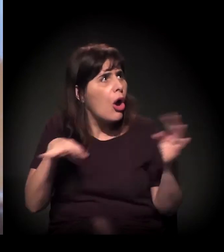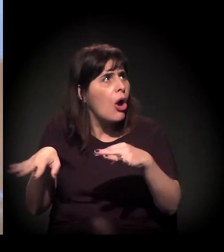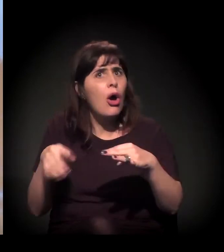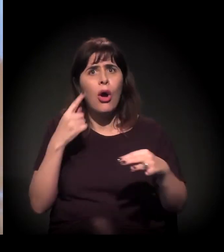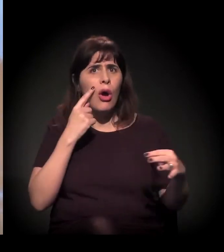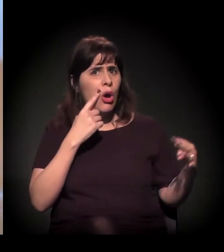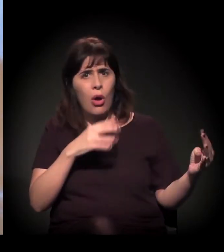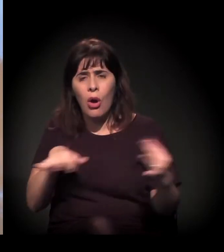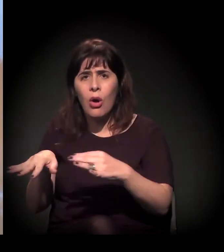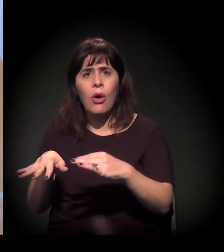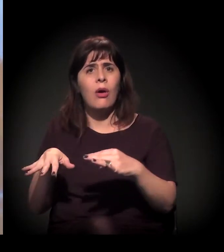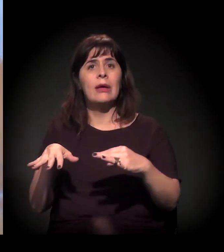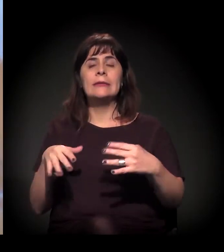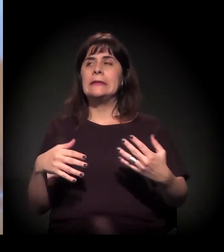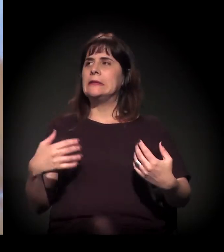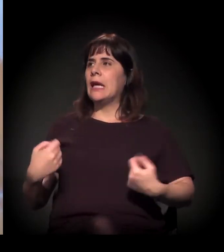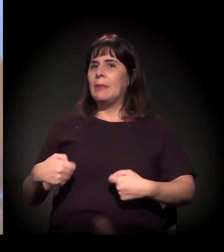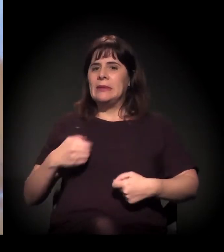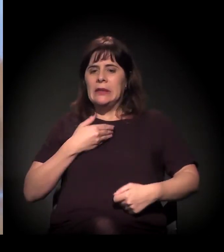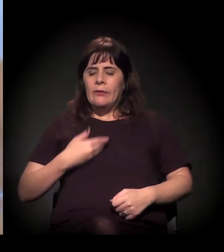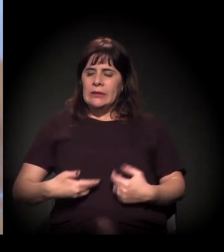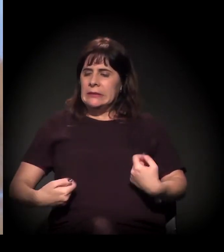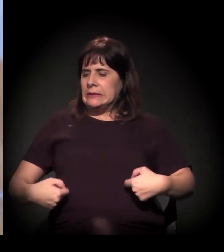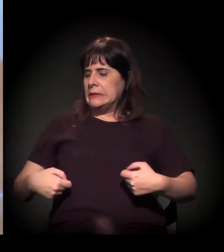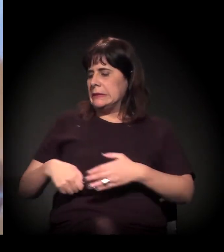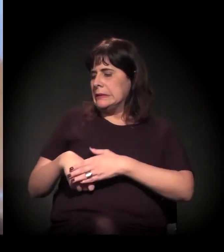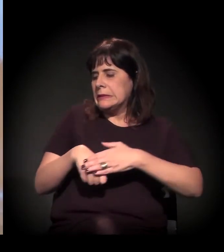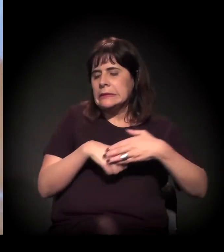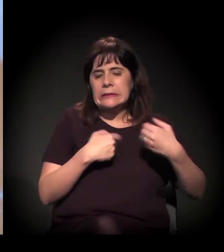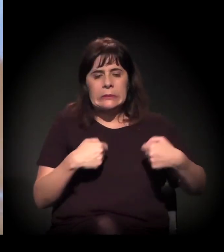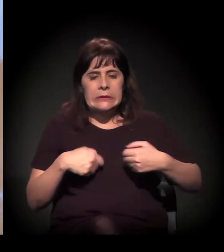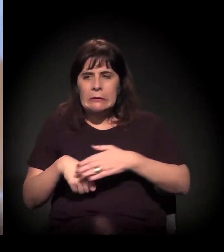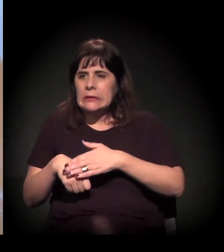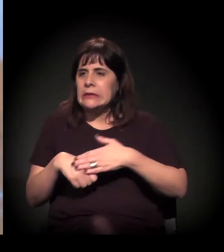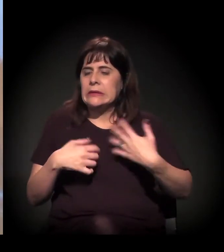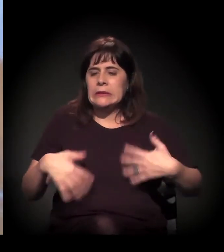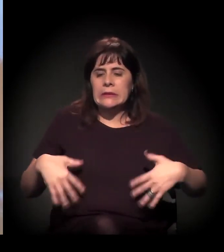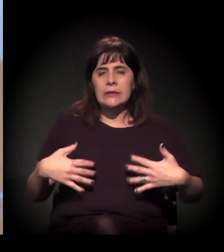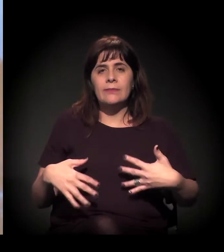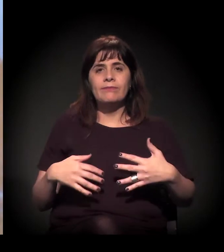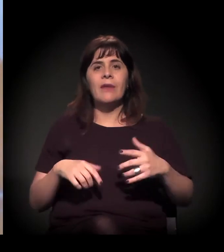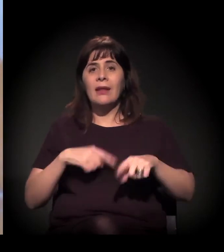E agora a gente vê que essa mobilização vem crescendo até esse relatório, por exemplo,